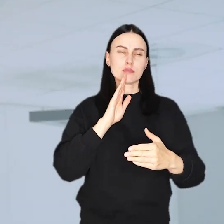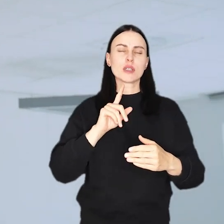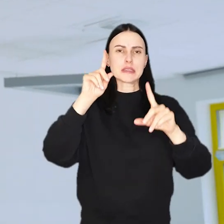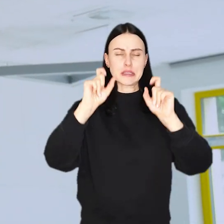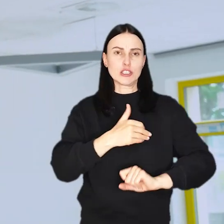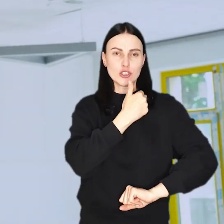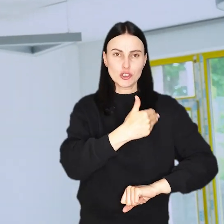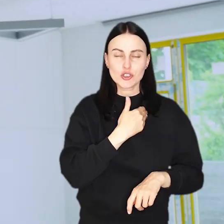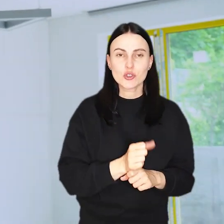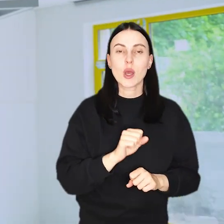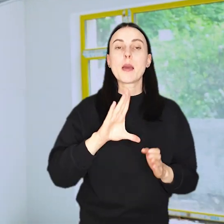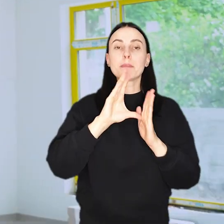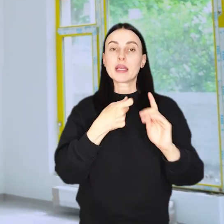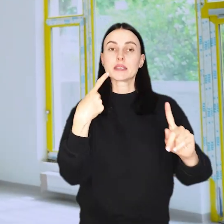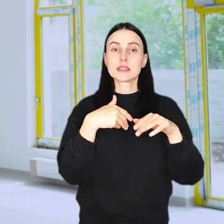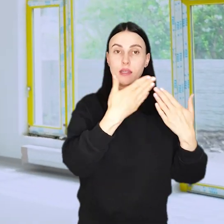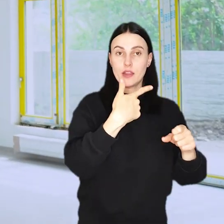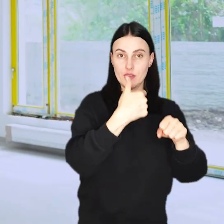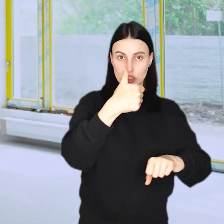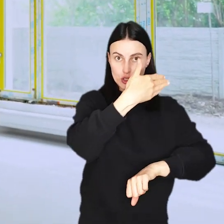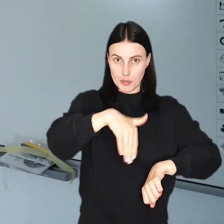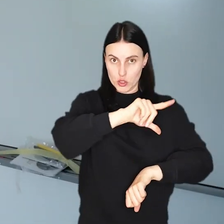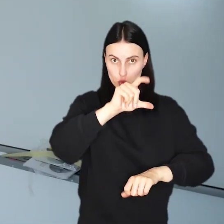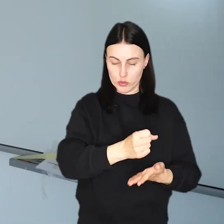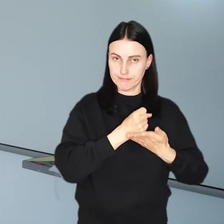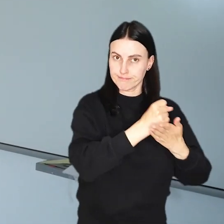Miasto przeznaczy na ten cel ponad 21 mln złotych.